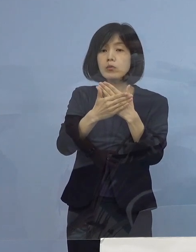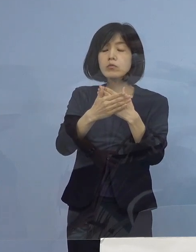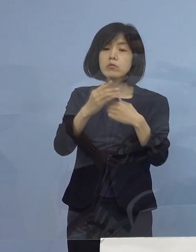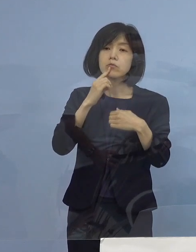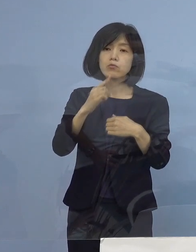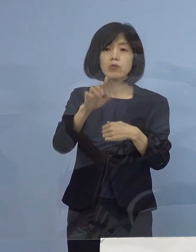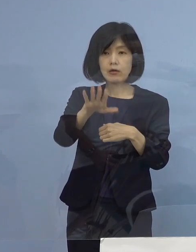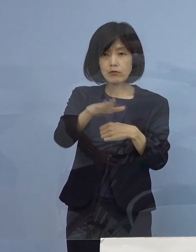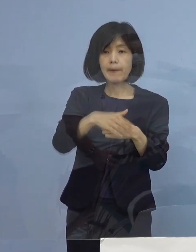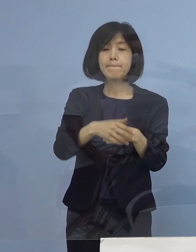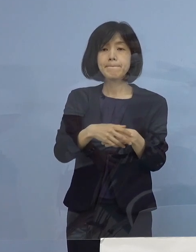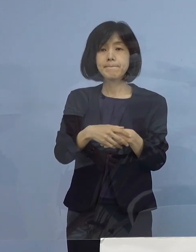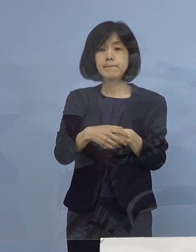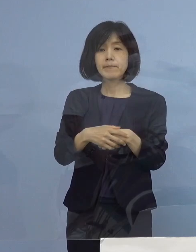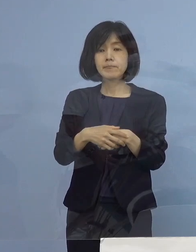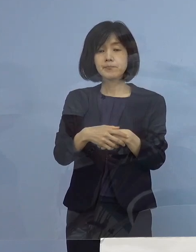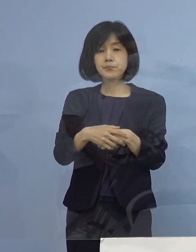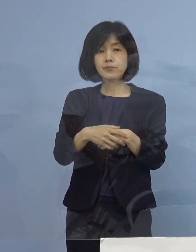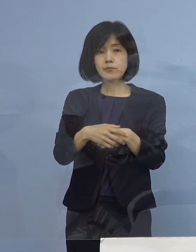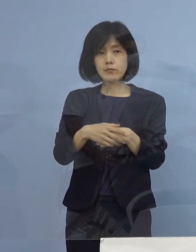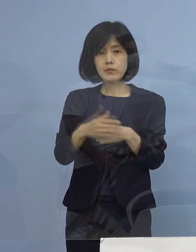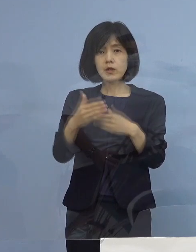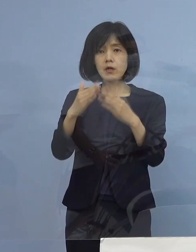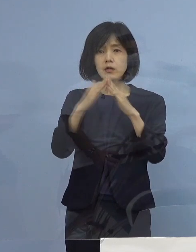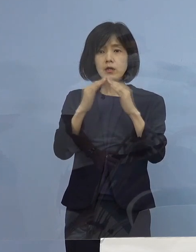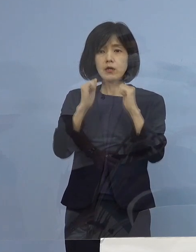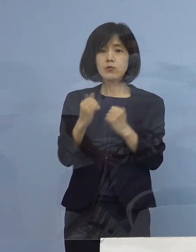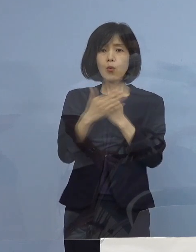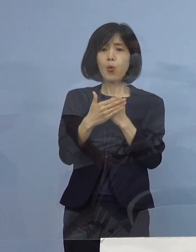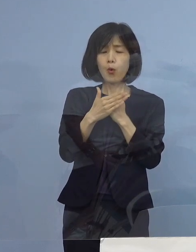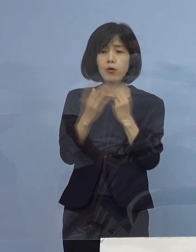そこで どうして こんなに 増えてくるのか ということですが